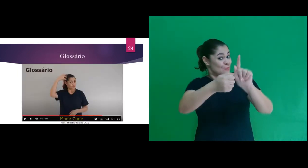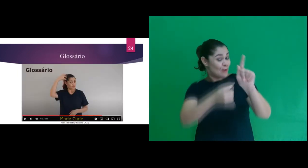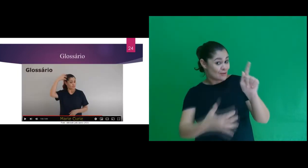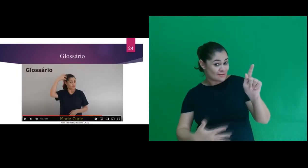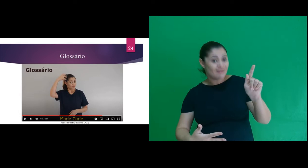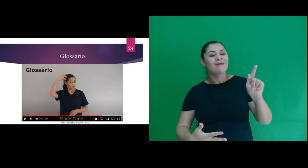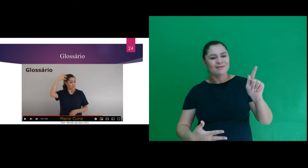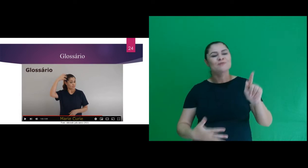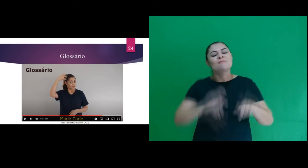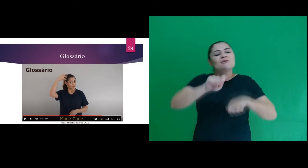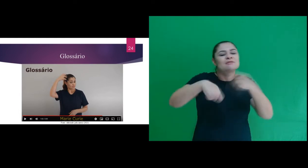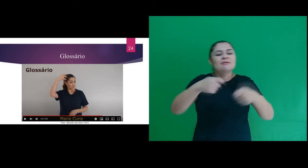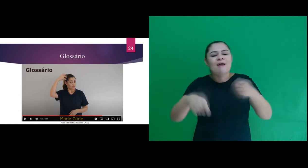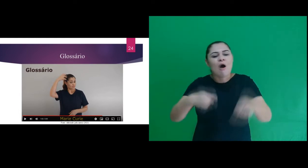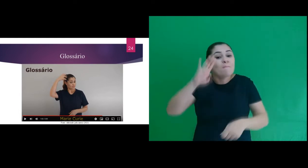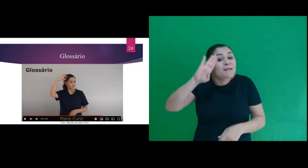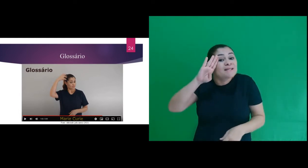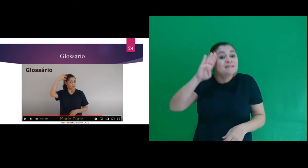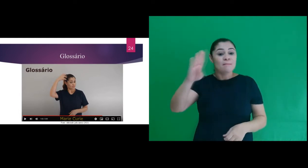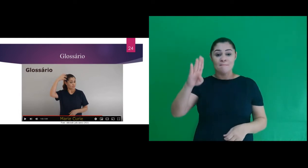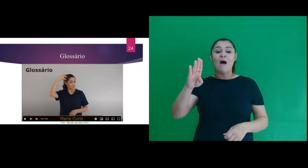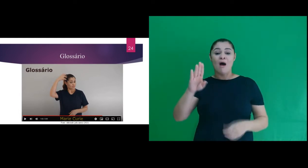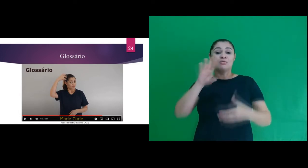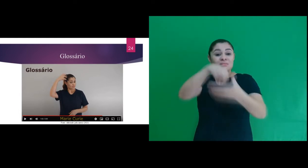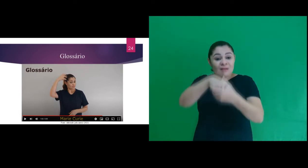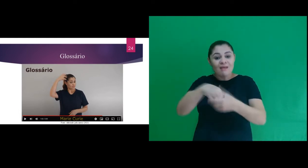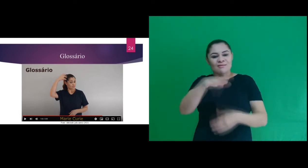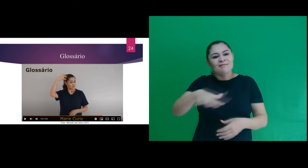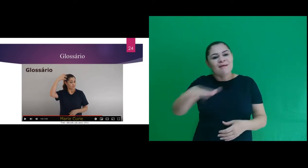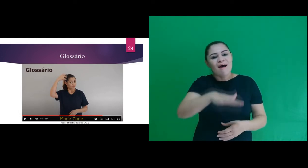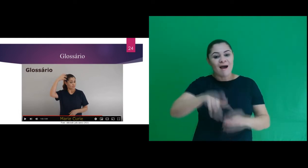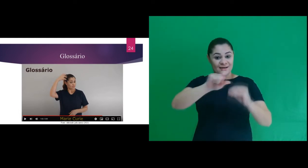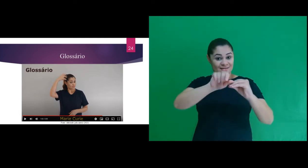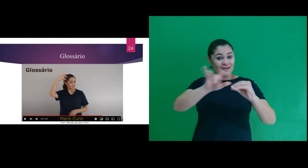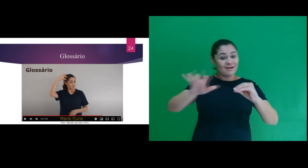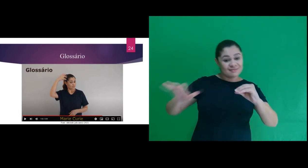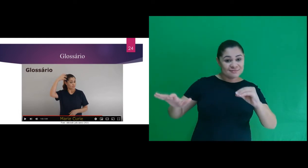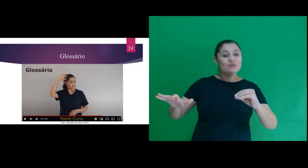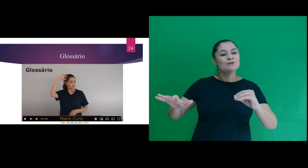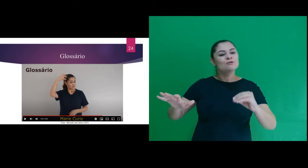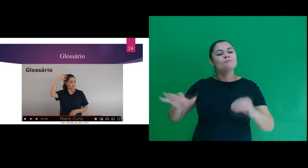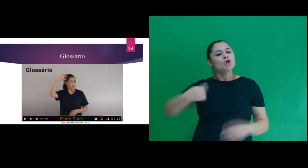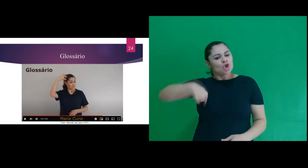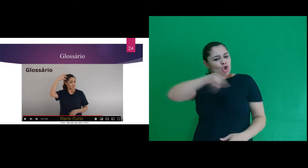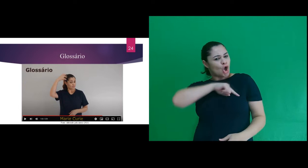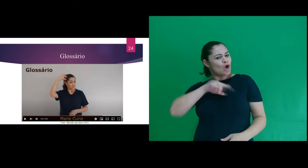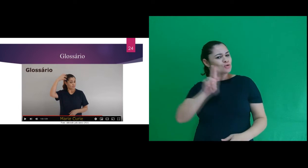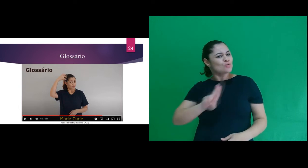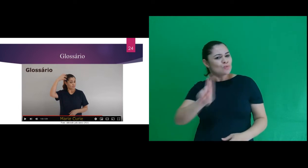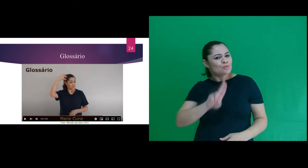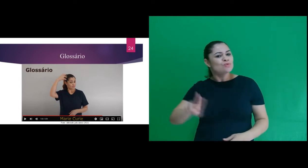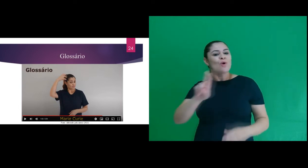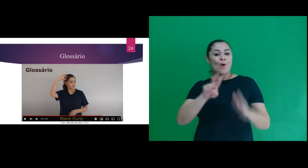Para além, foi elaborado um Glossário com os principais sinais utilizados na área da radiação